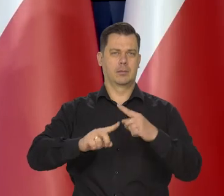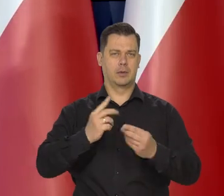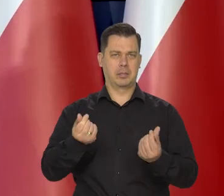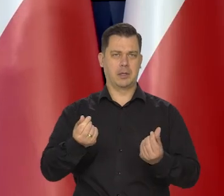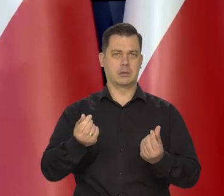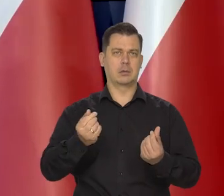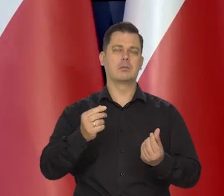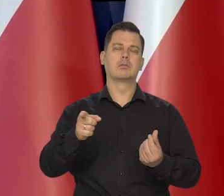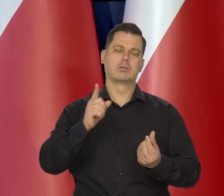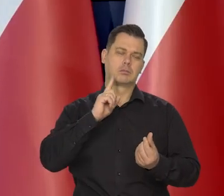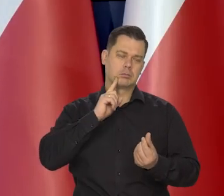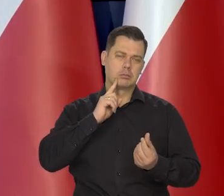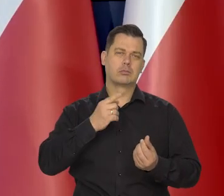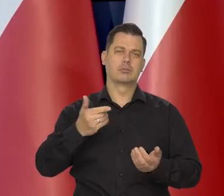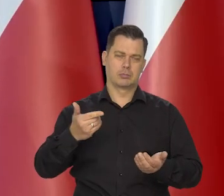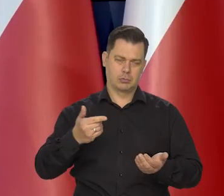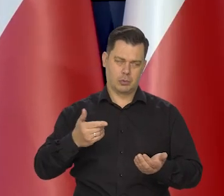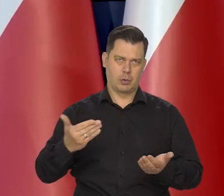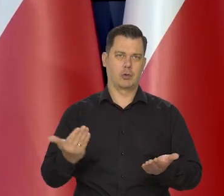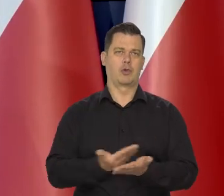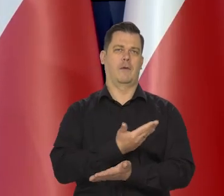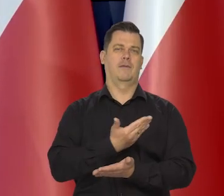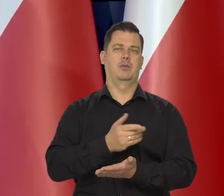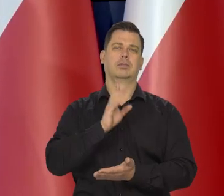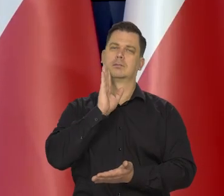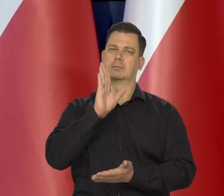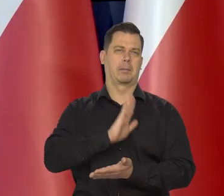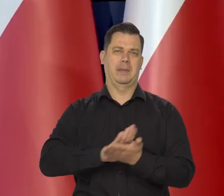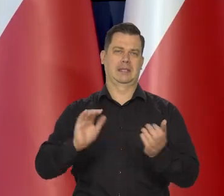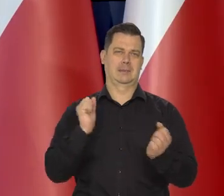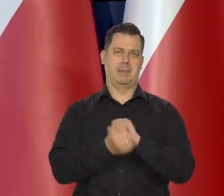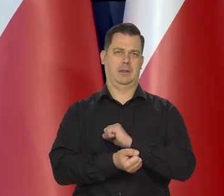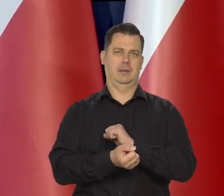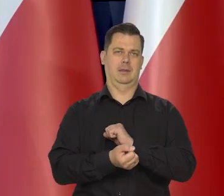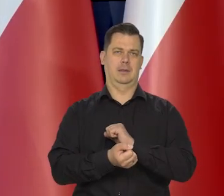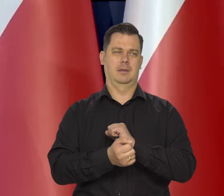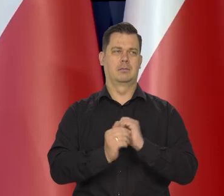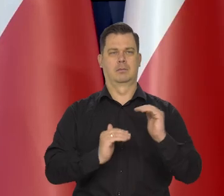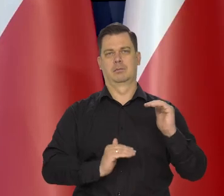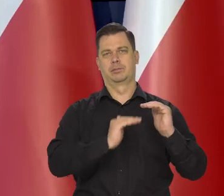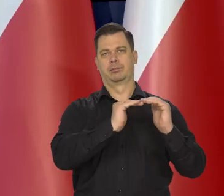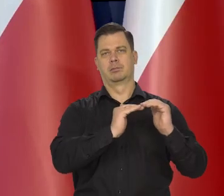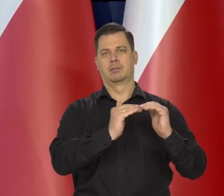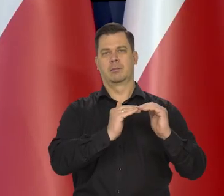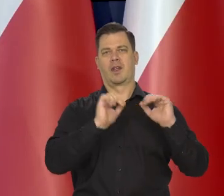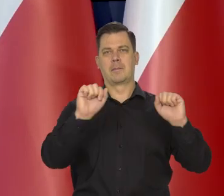po raz kolejny utrzymała stopy procentowe na niezmienionym poziomie. Przypomnę jednocześnie,